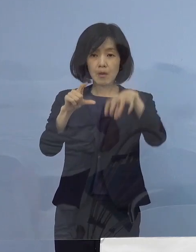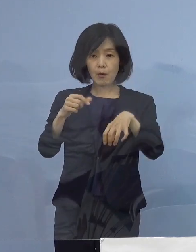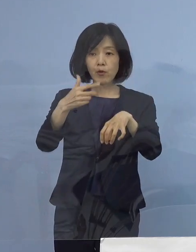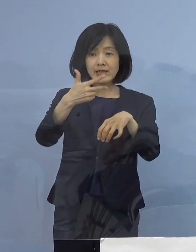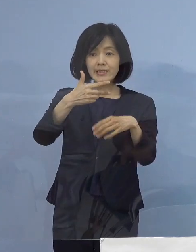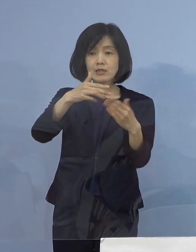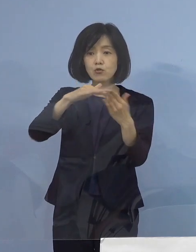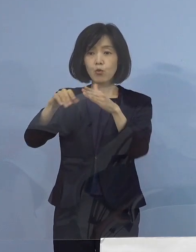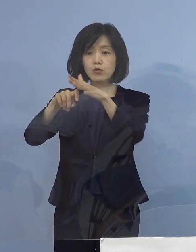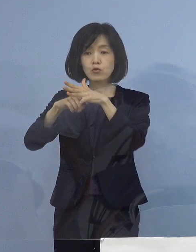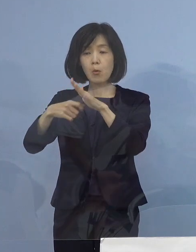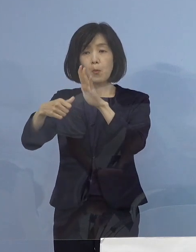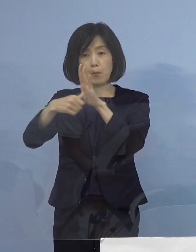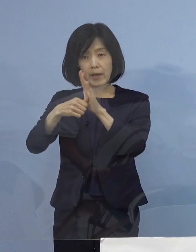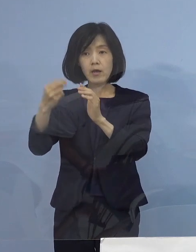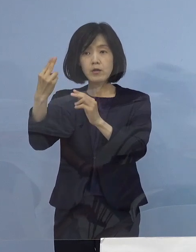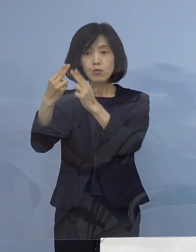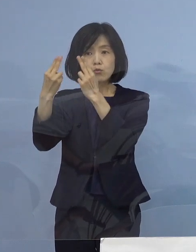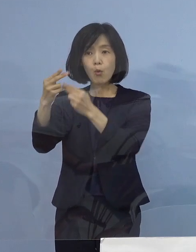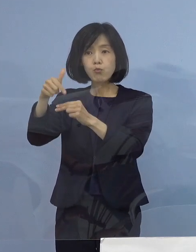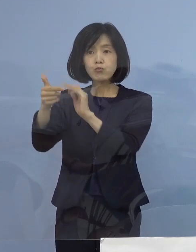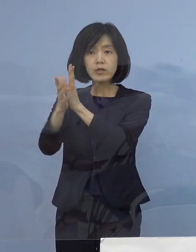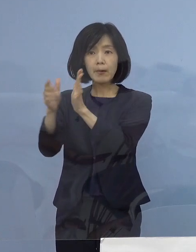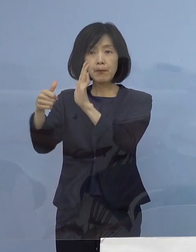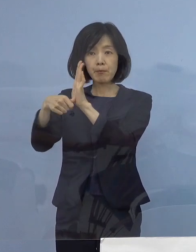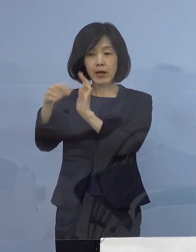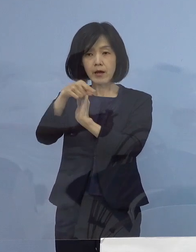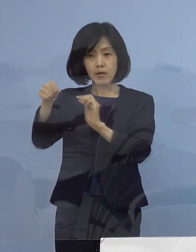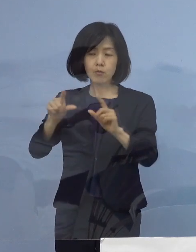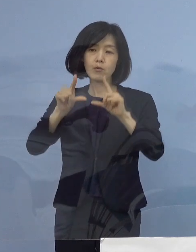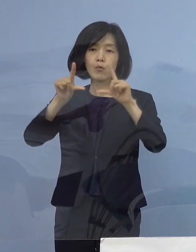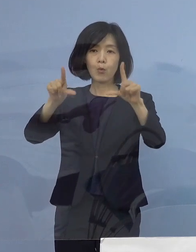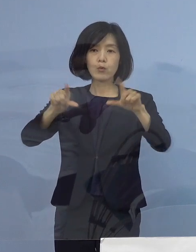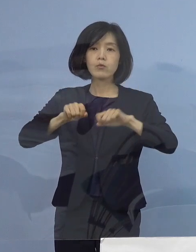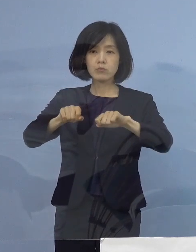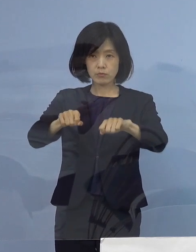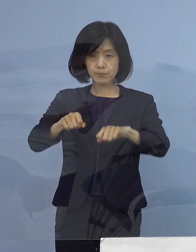または都道府県名の 内訳を公表させていただきます